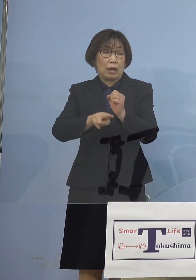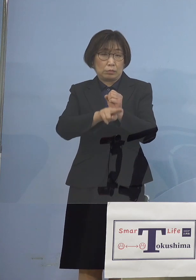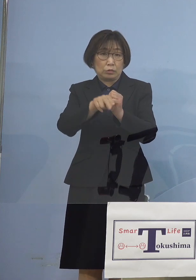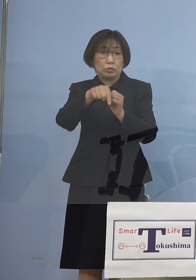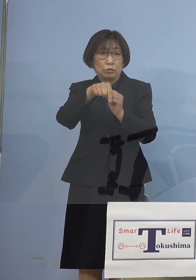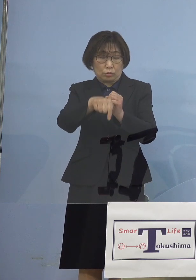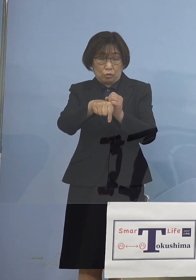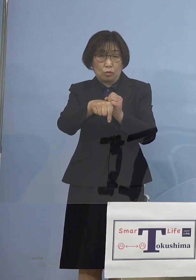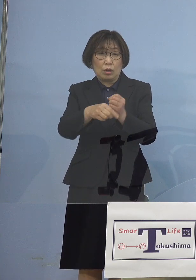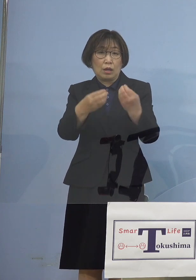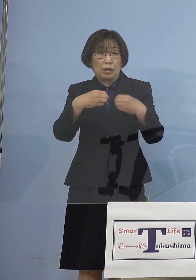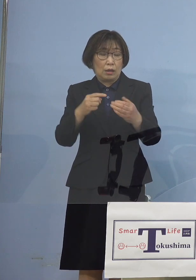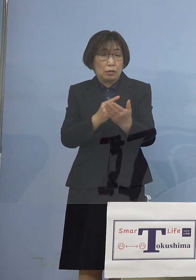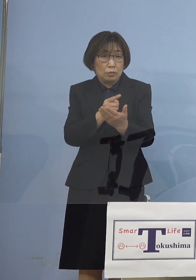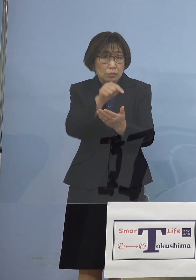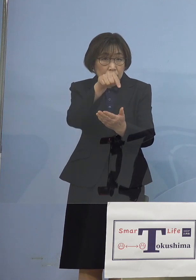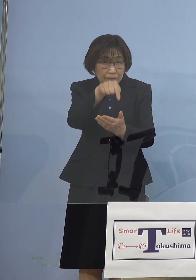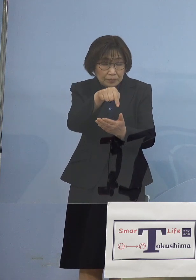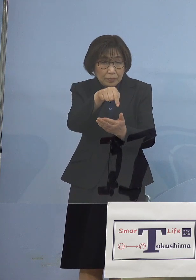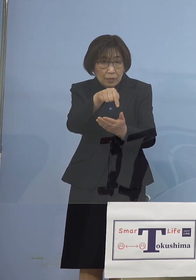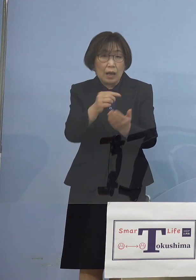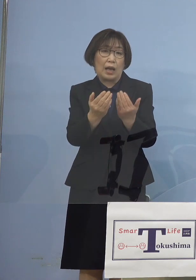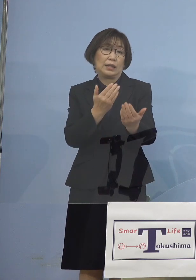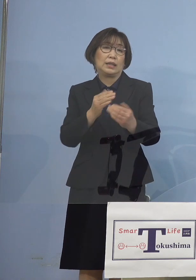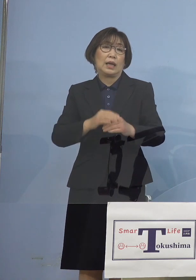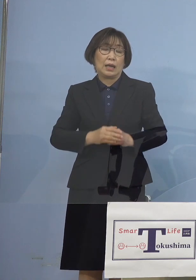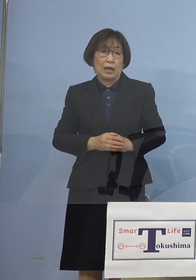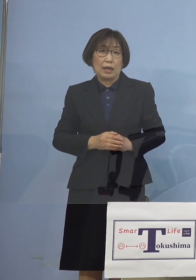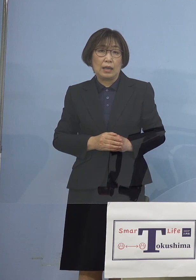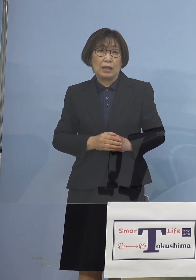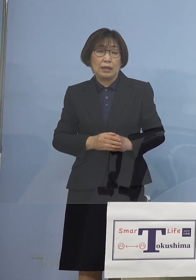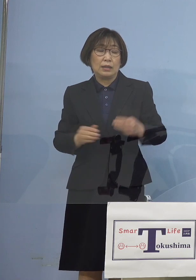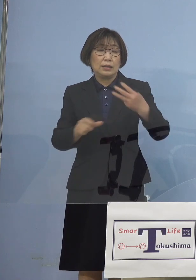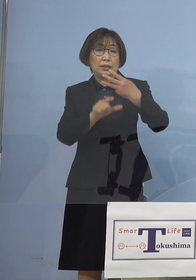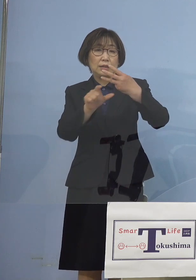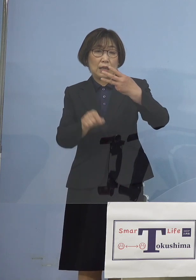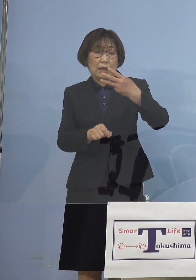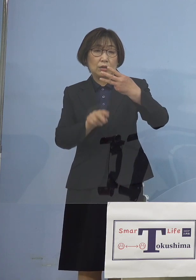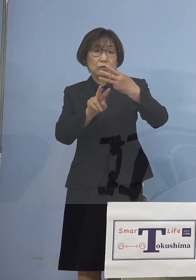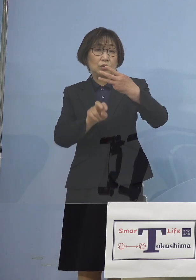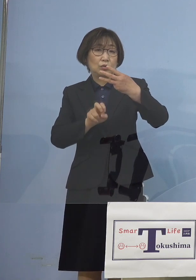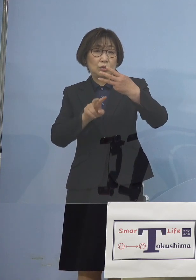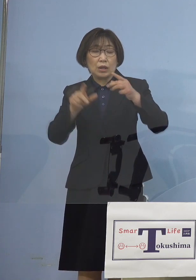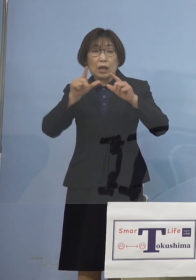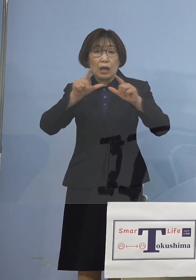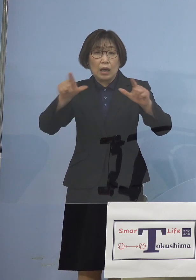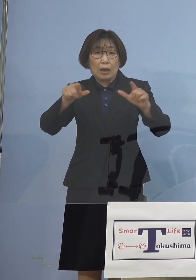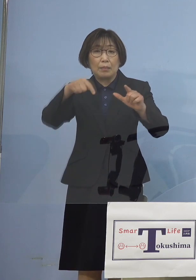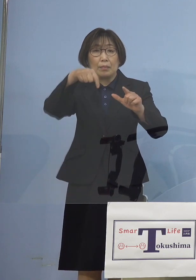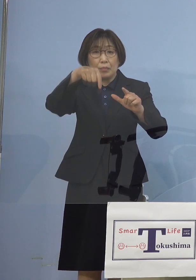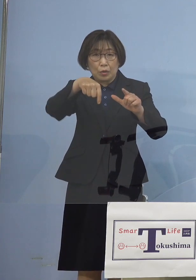3月22日発表分 こちらについては検査分ですけど